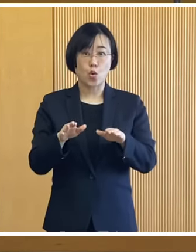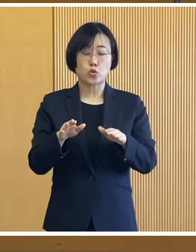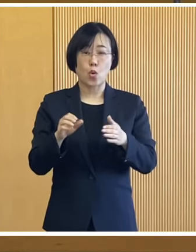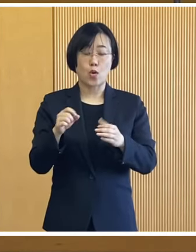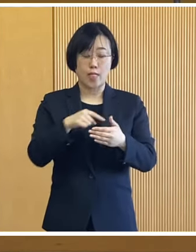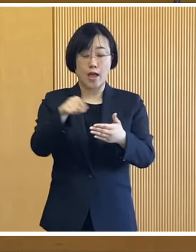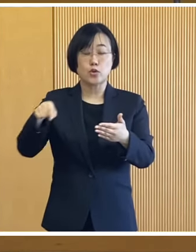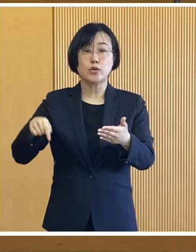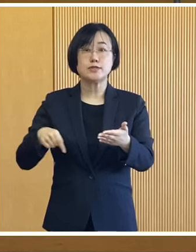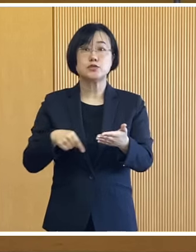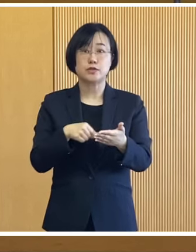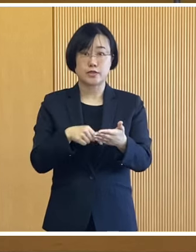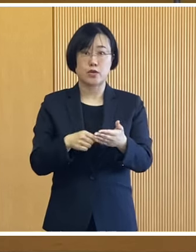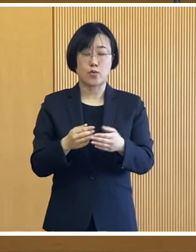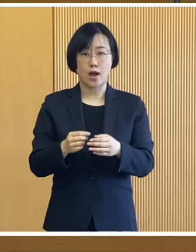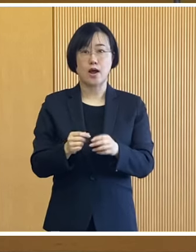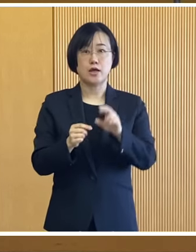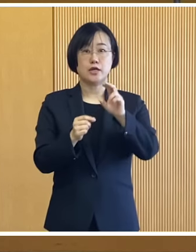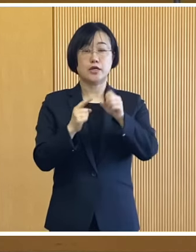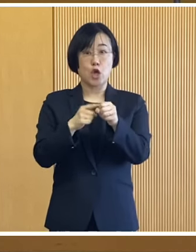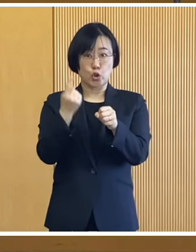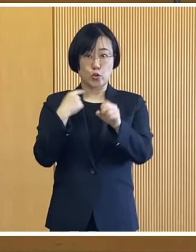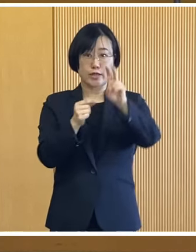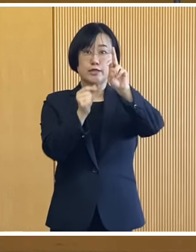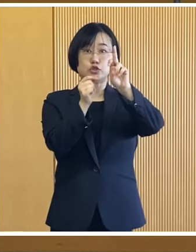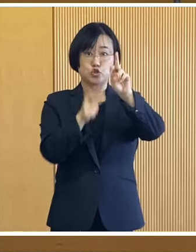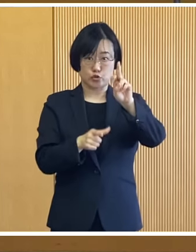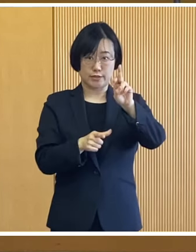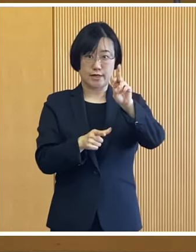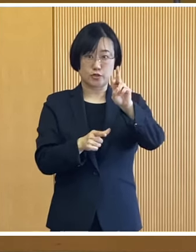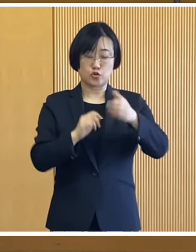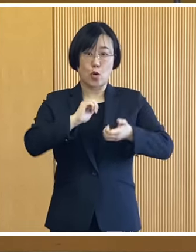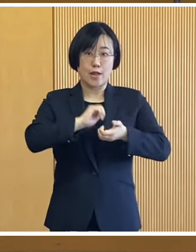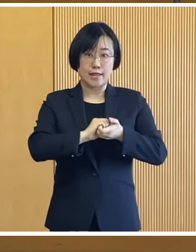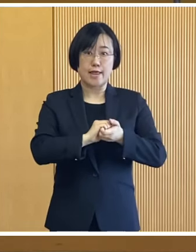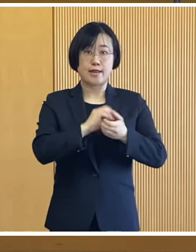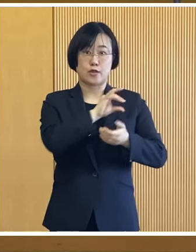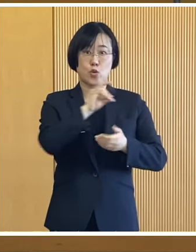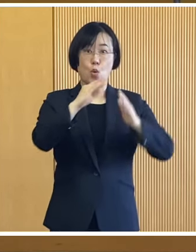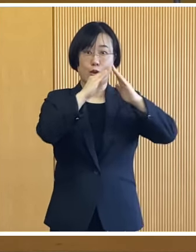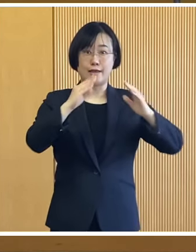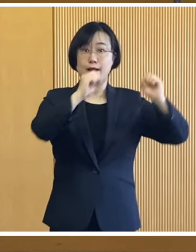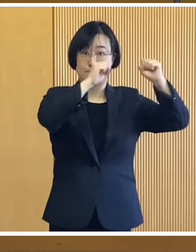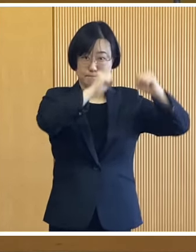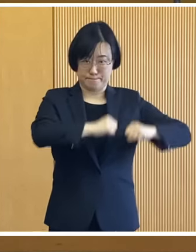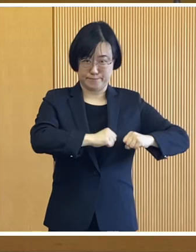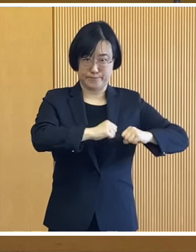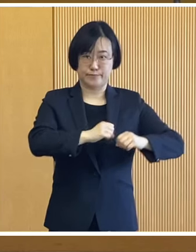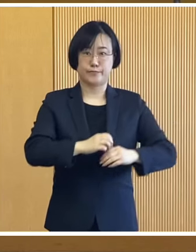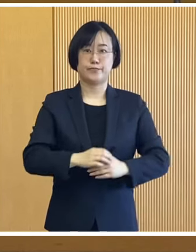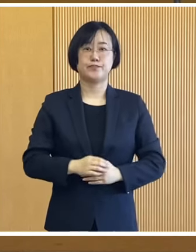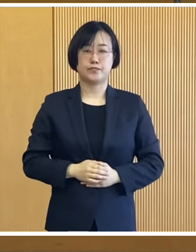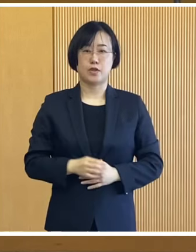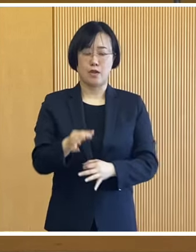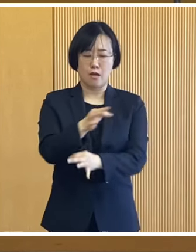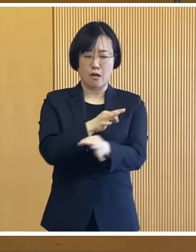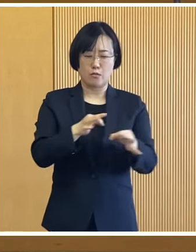この給付事業につきましては 先月の12月定例会で 議決をいただいたものであります